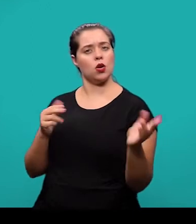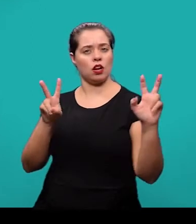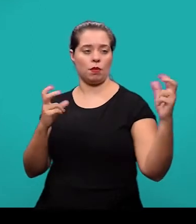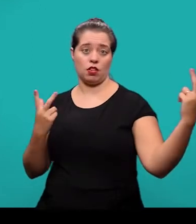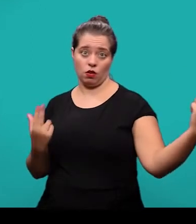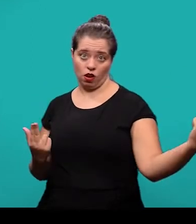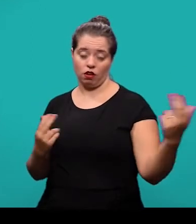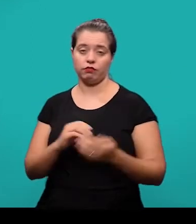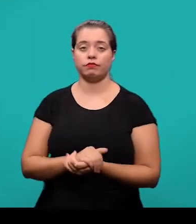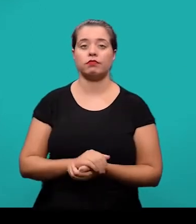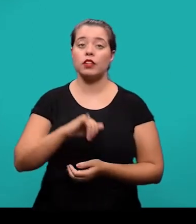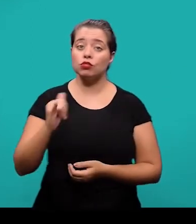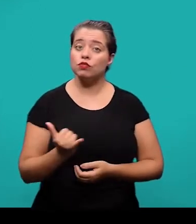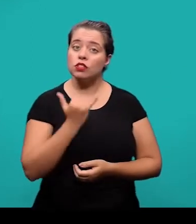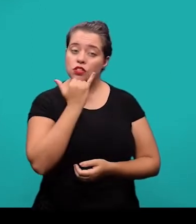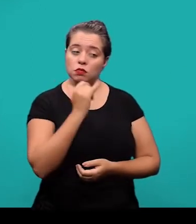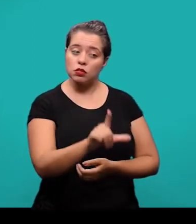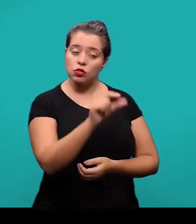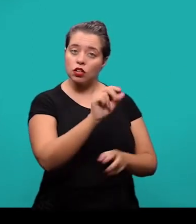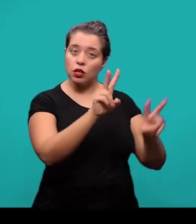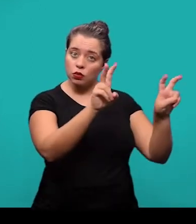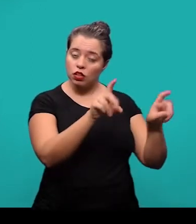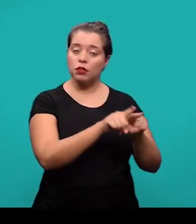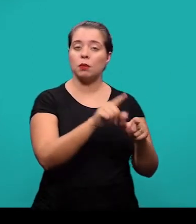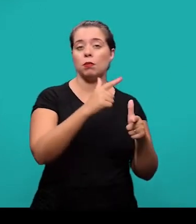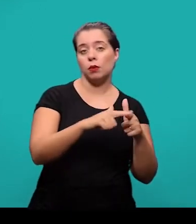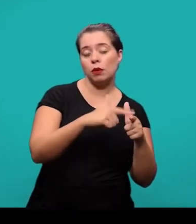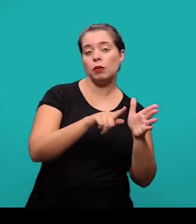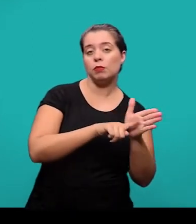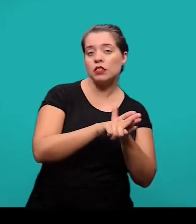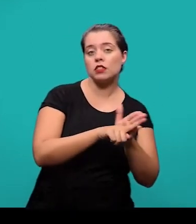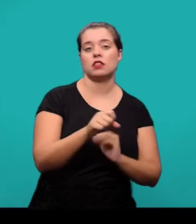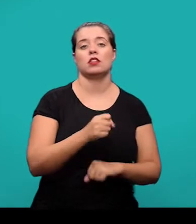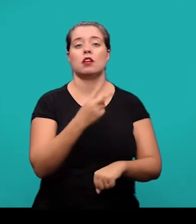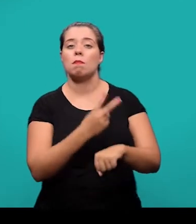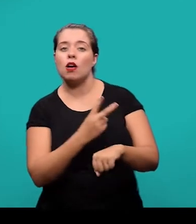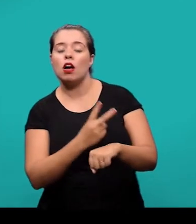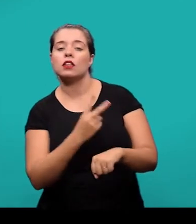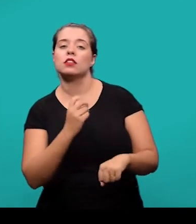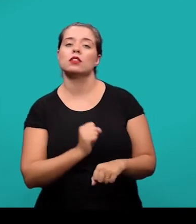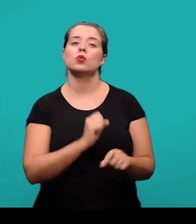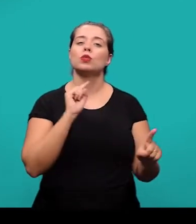justificativas que levaram a escolha do tema além do problema da pesquisa, a hipótese, o objetivo pretendido